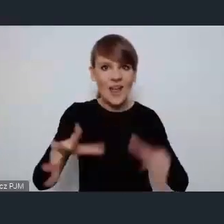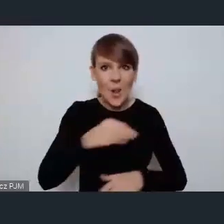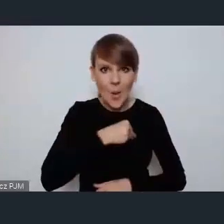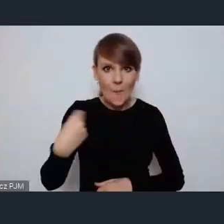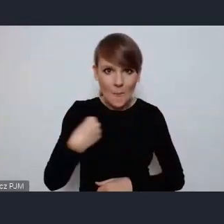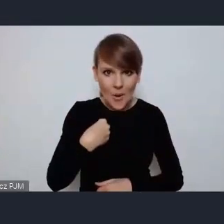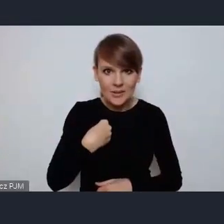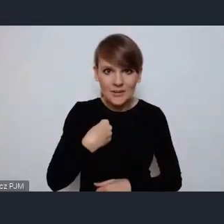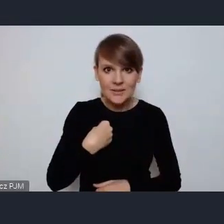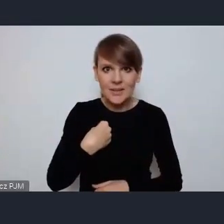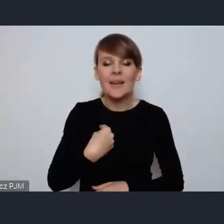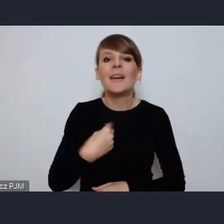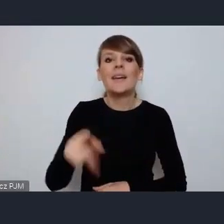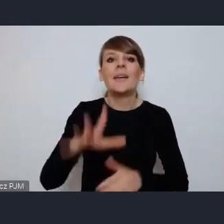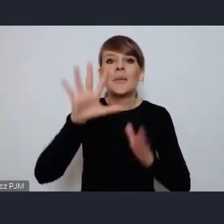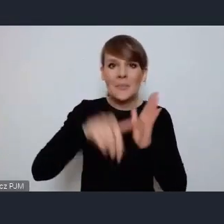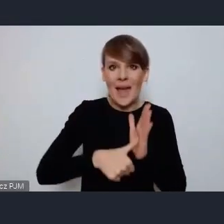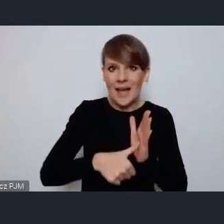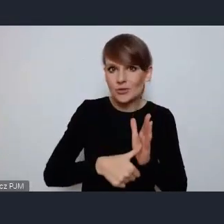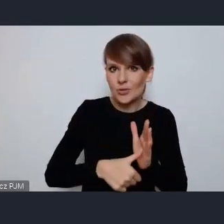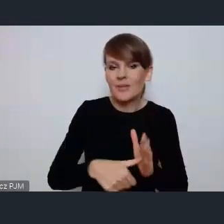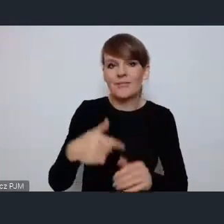miasto którego jestem gospodarzem